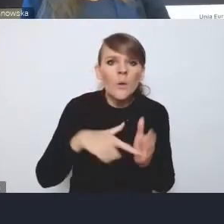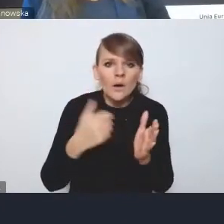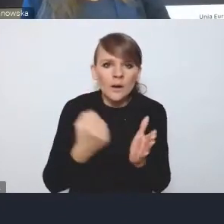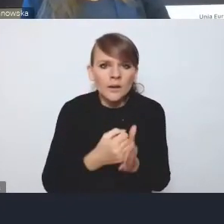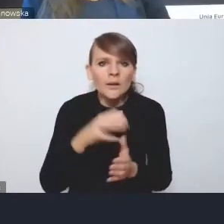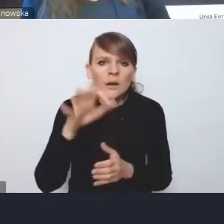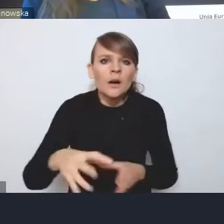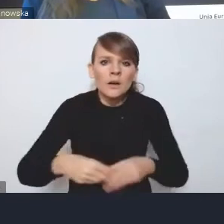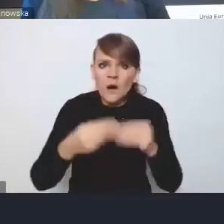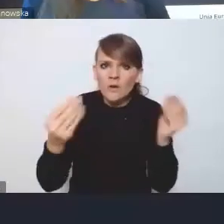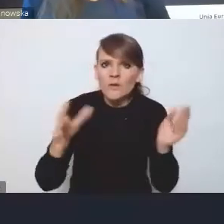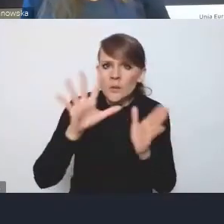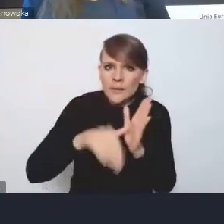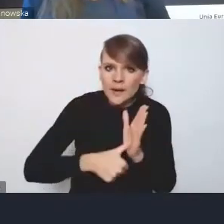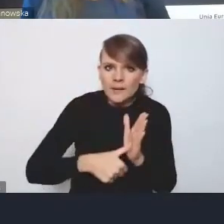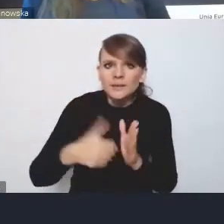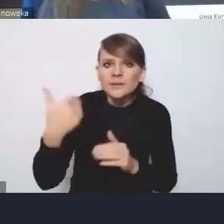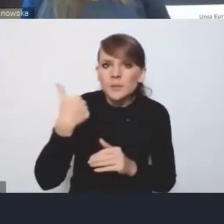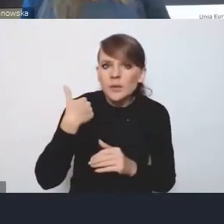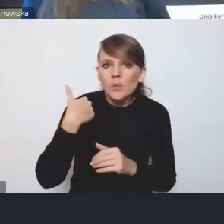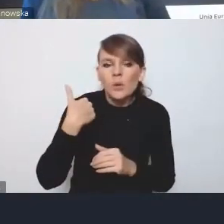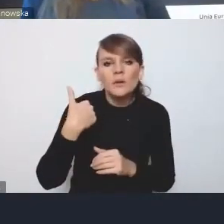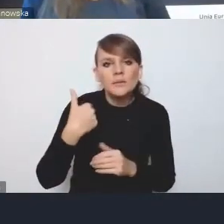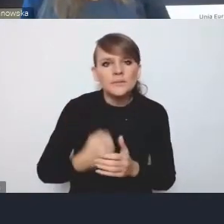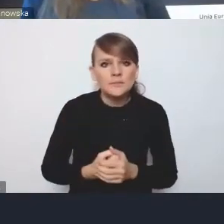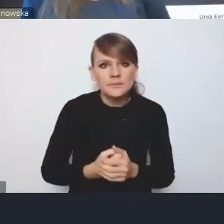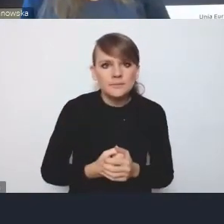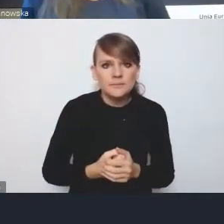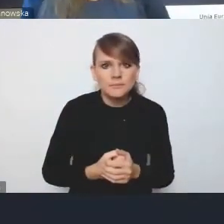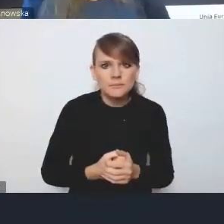pojawiła się w naszej najnowszej historii